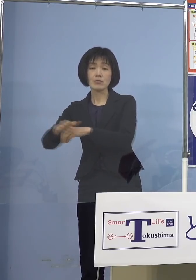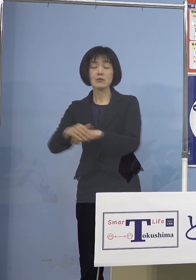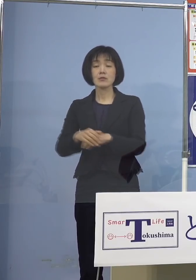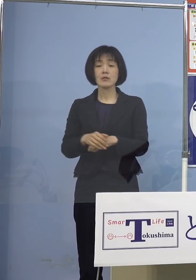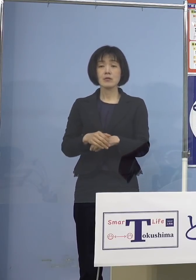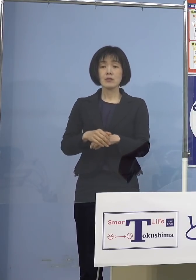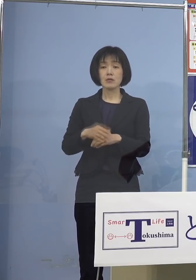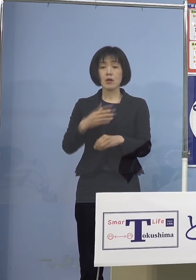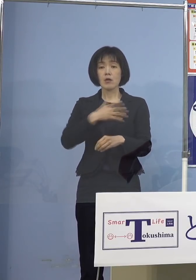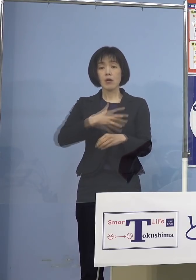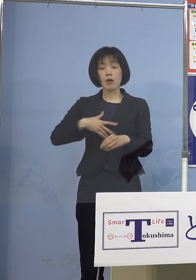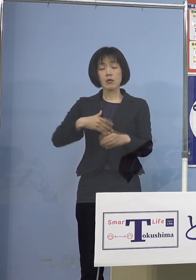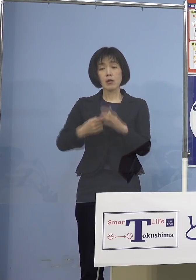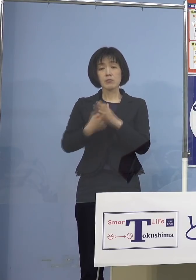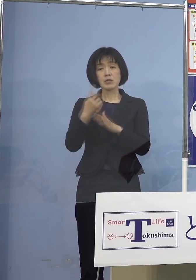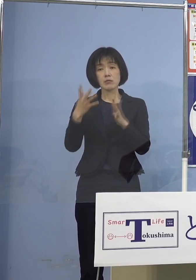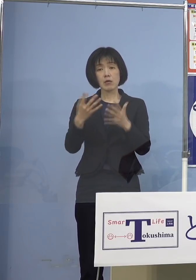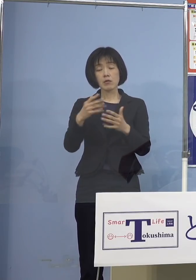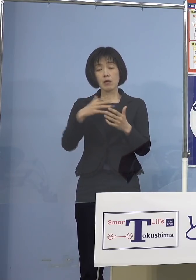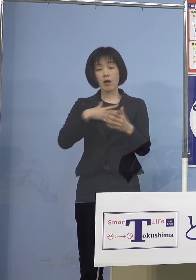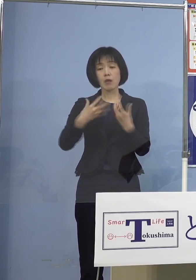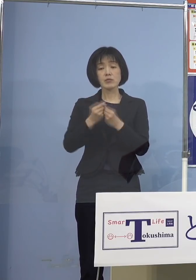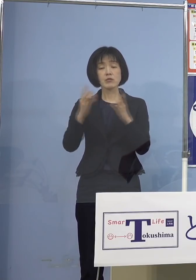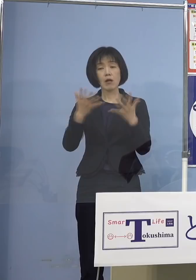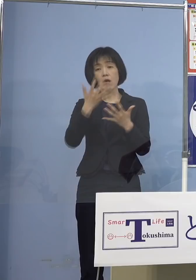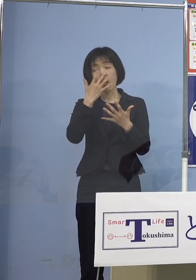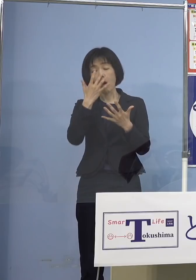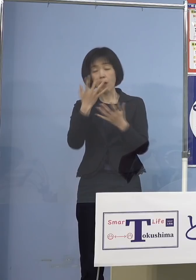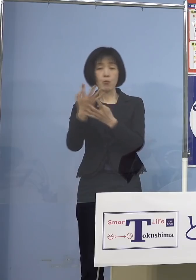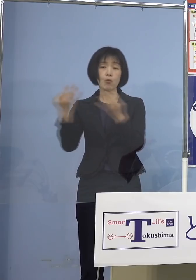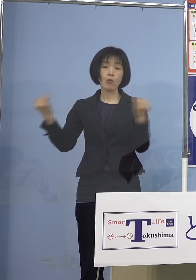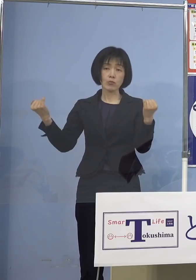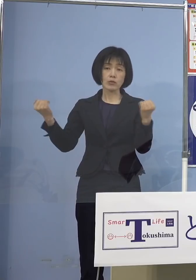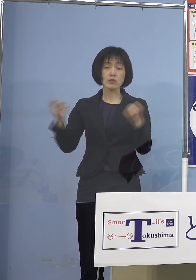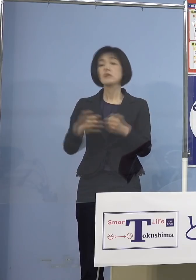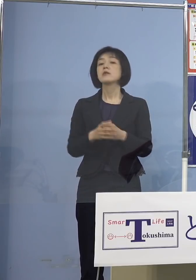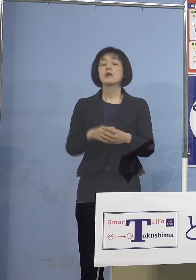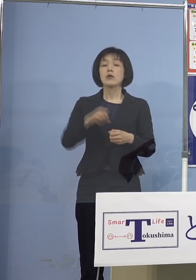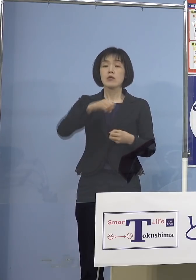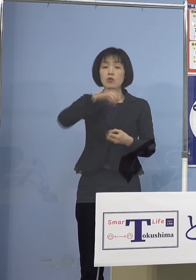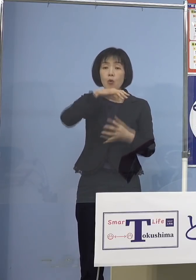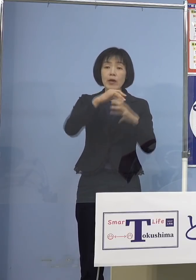検温で常に測る 高齢者施設で仕事していると